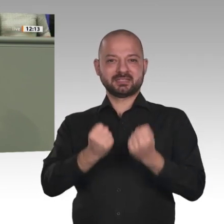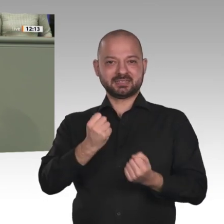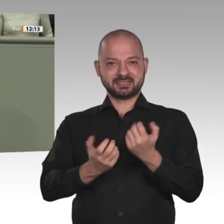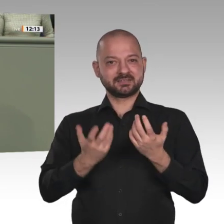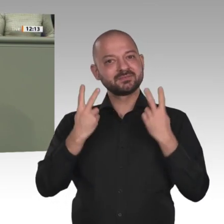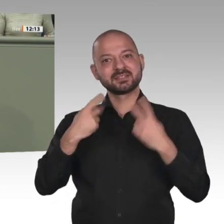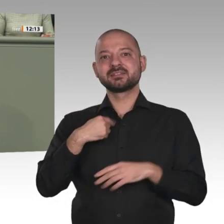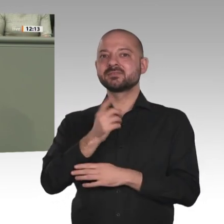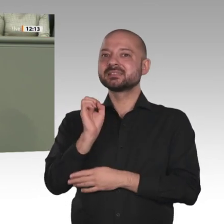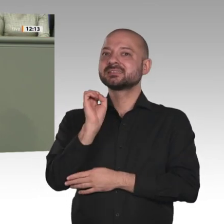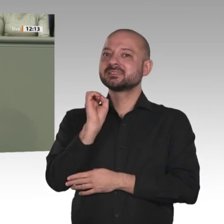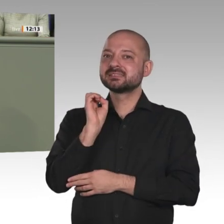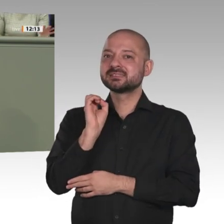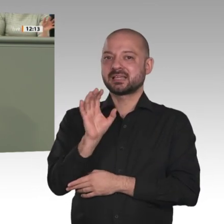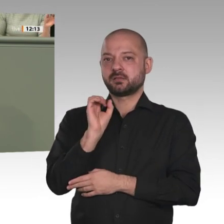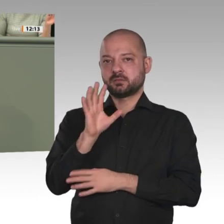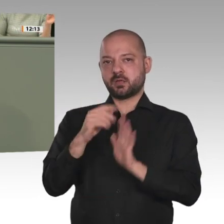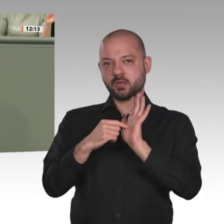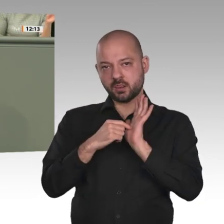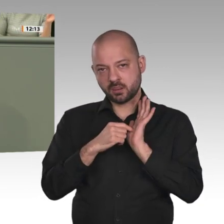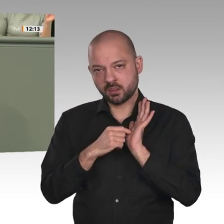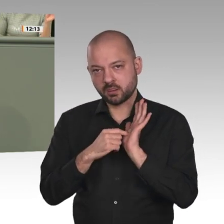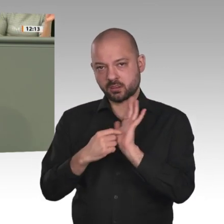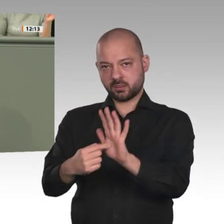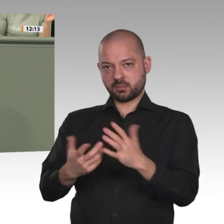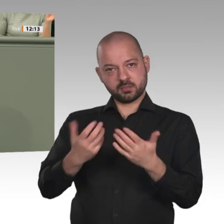um schnell dafür zu sorgen, dass sich die wirtschaftliche Lage bessert